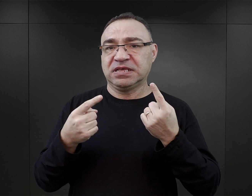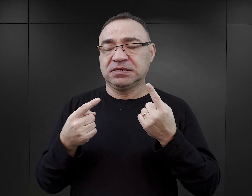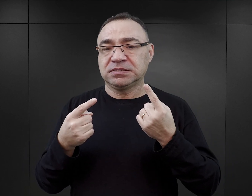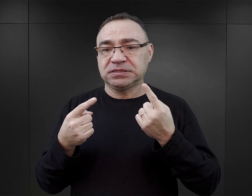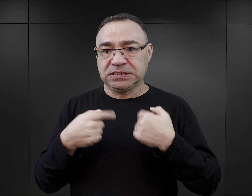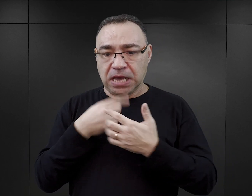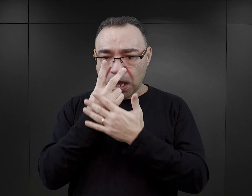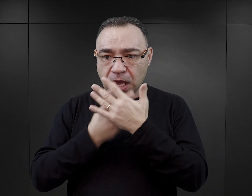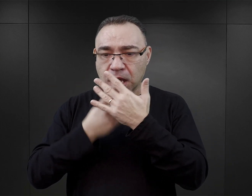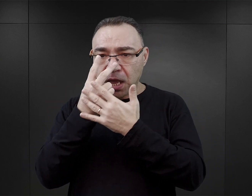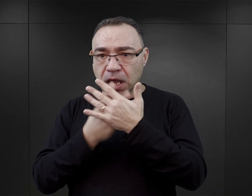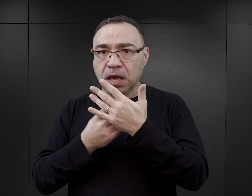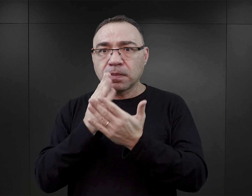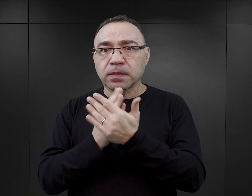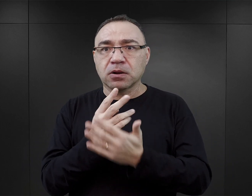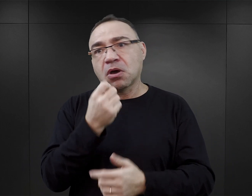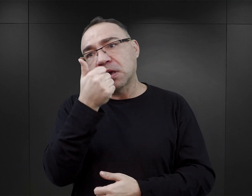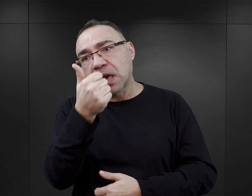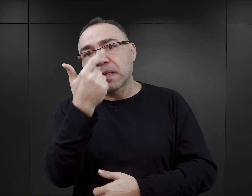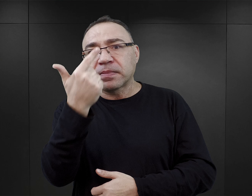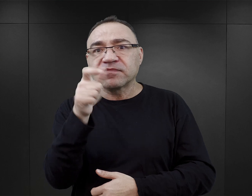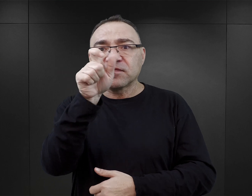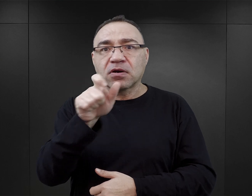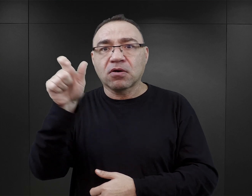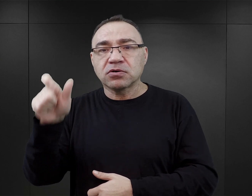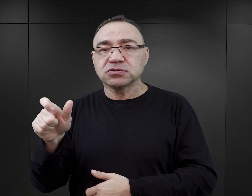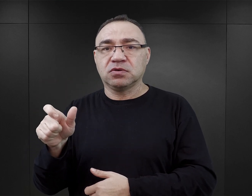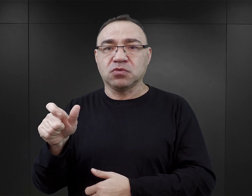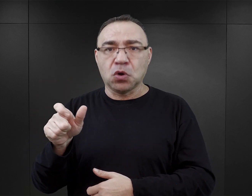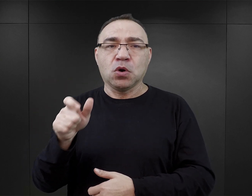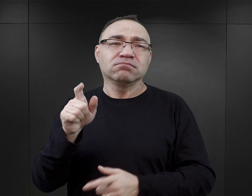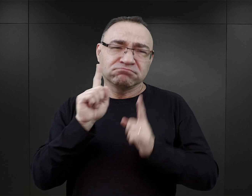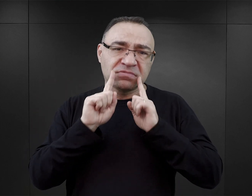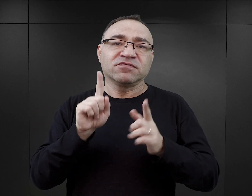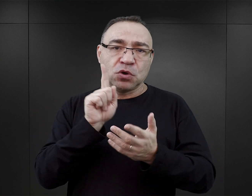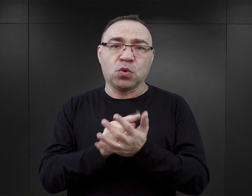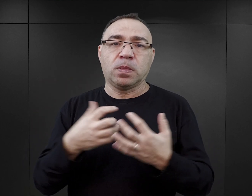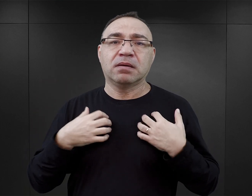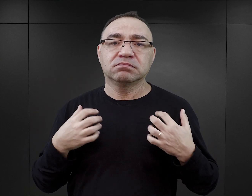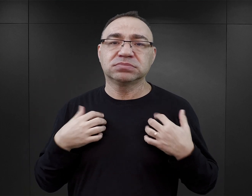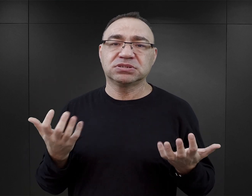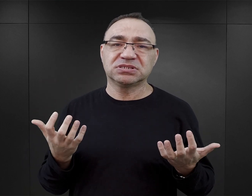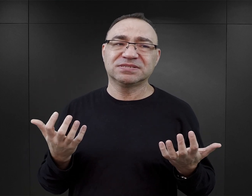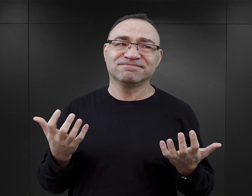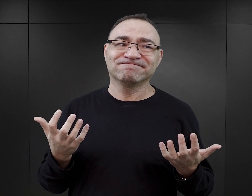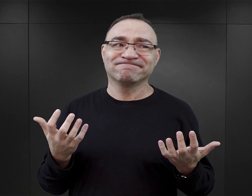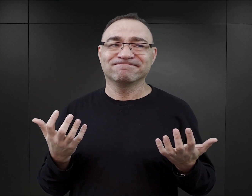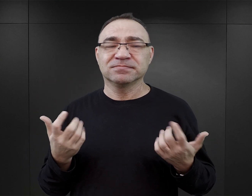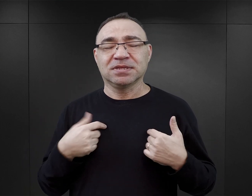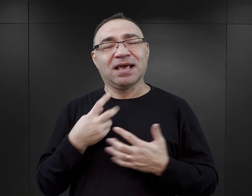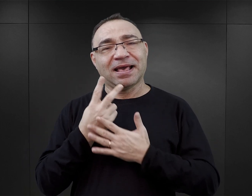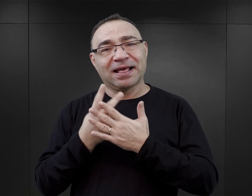czytelnikowi śledzić losy tylko dwójki bohaterów, którym najczęściej udaje się przeżyć. Tutaj jakaś taka potrzeba czytelnika,